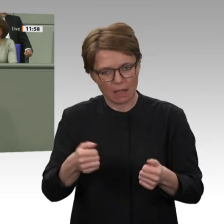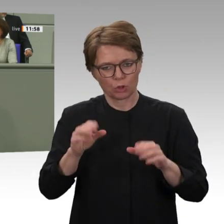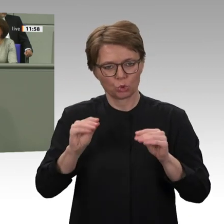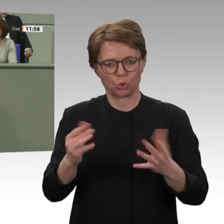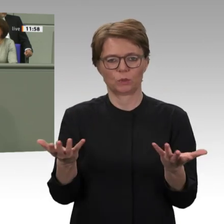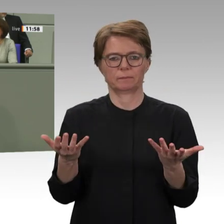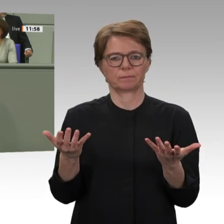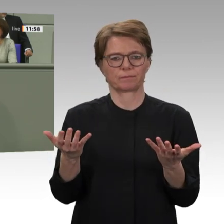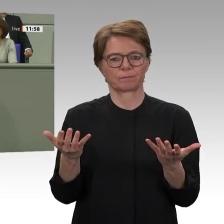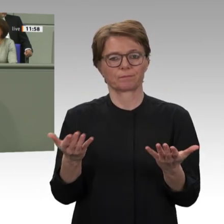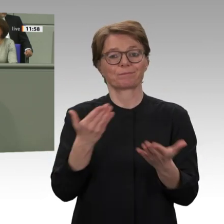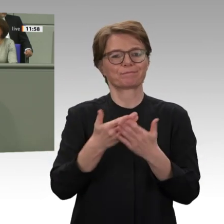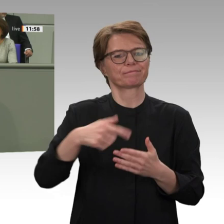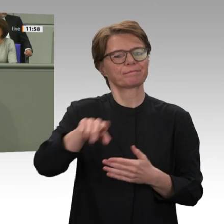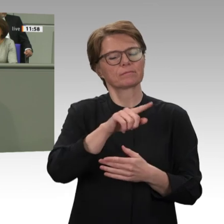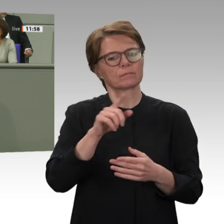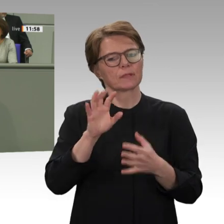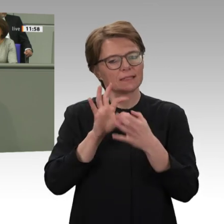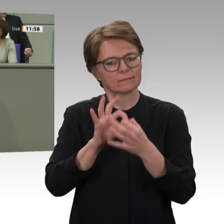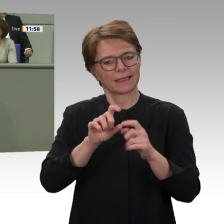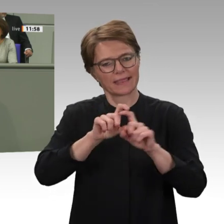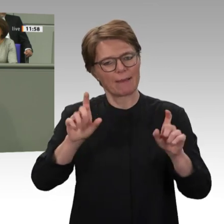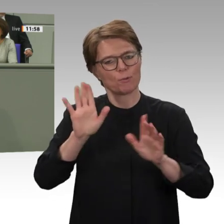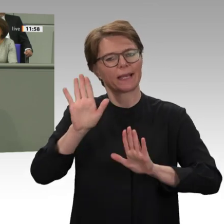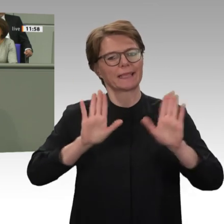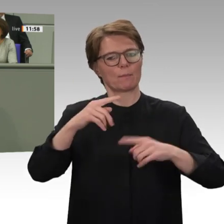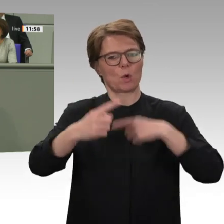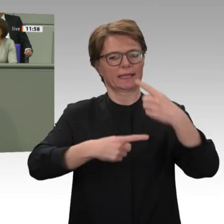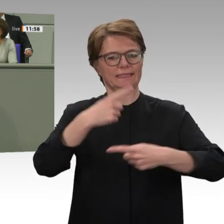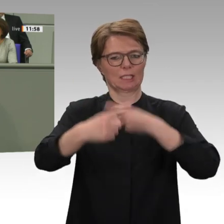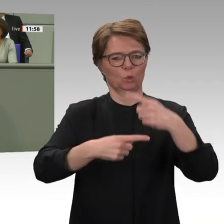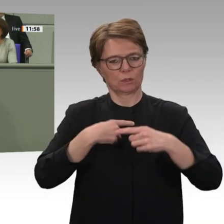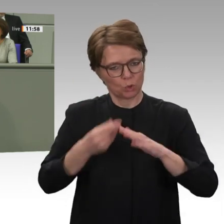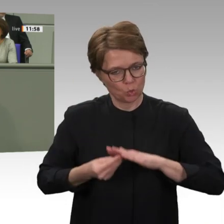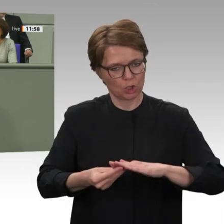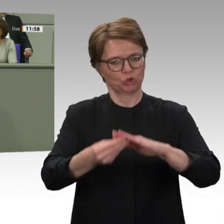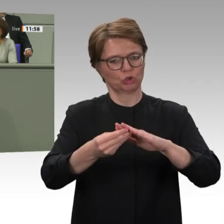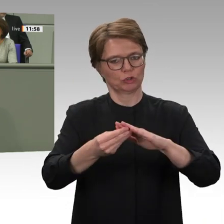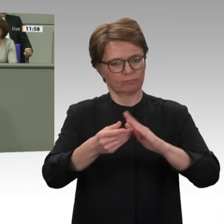gesellschaftlichen Probleme des Landes jetzt endlich zu lösen und zu bearbeiten: die